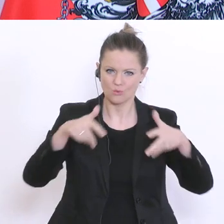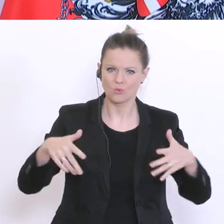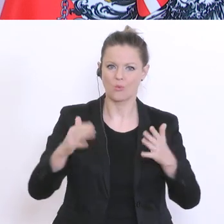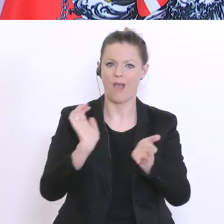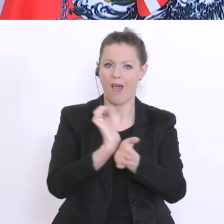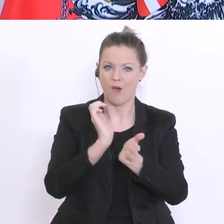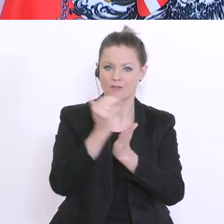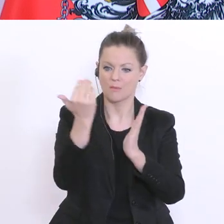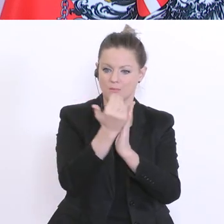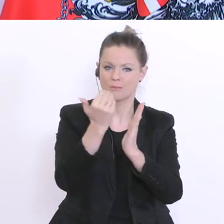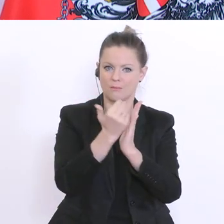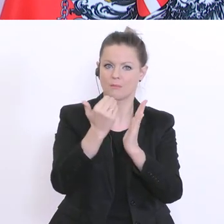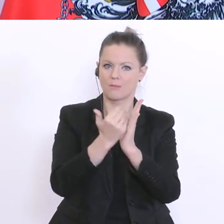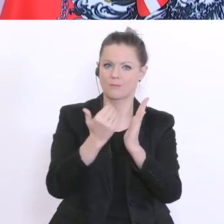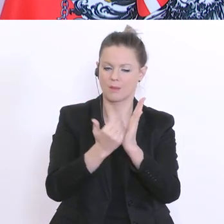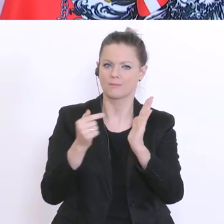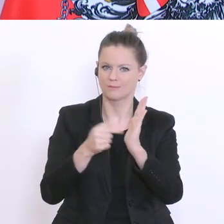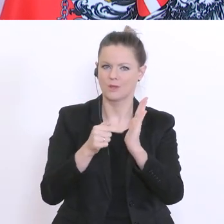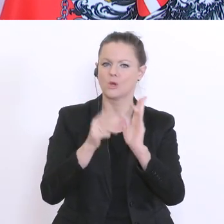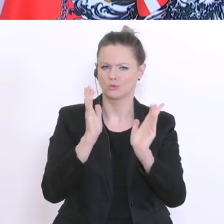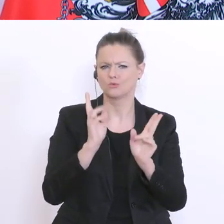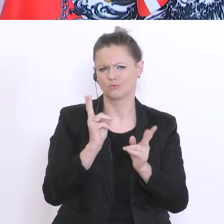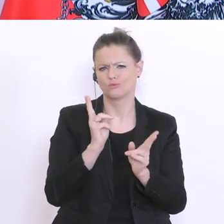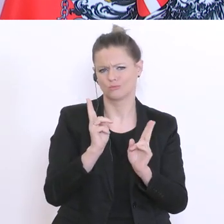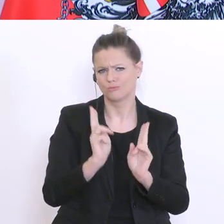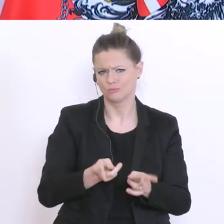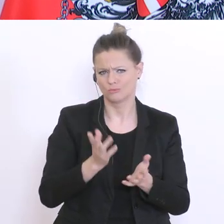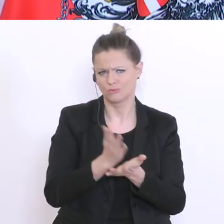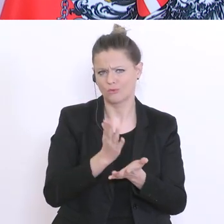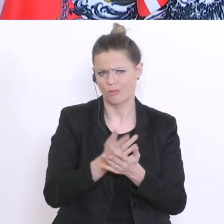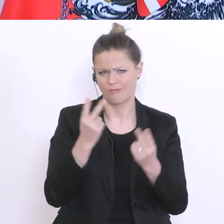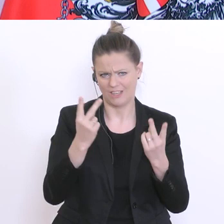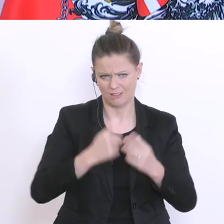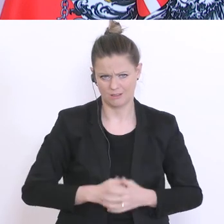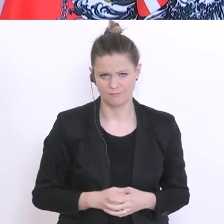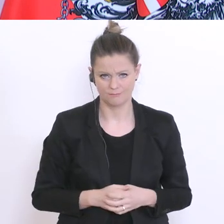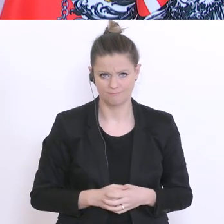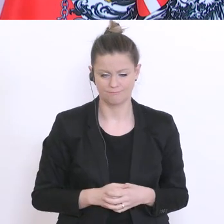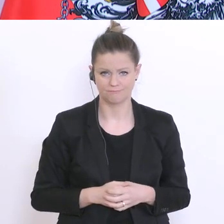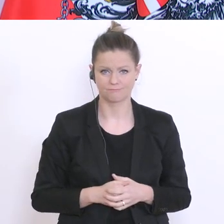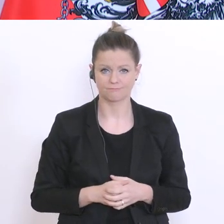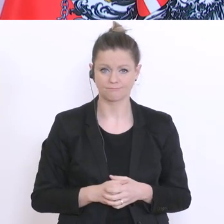ganz wesentlicher Faktor, um auch die Situation bewältigen zu können. Und das haben wir eigentlich